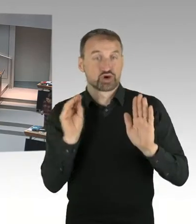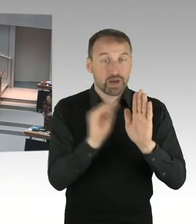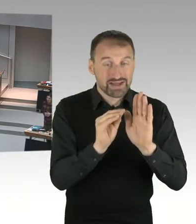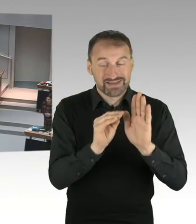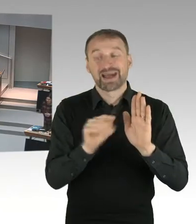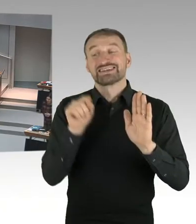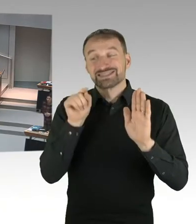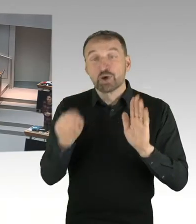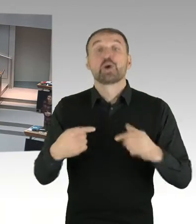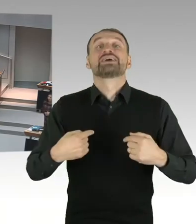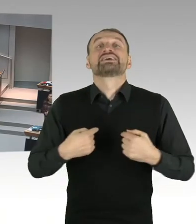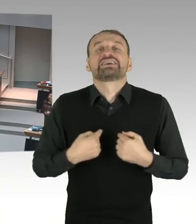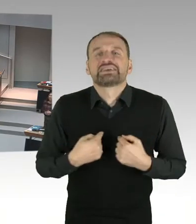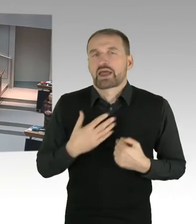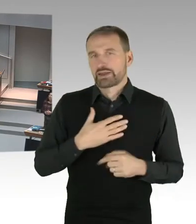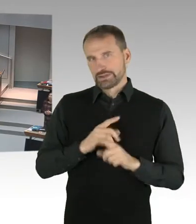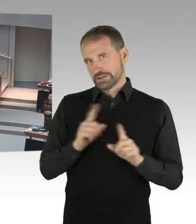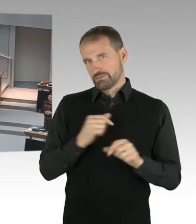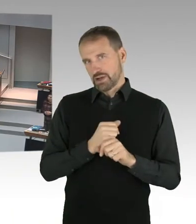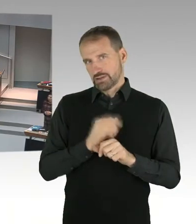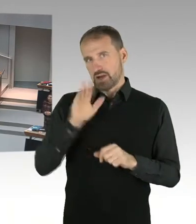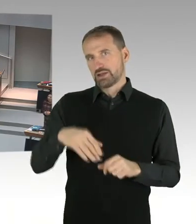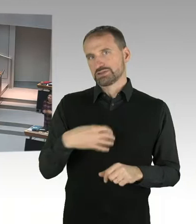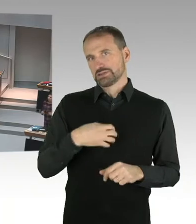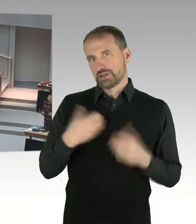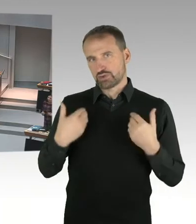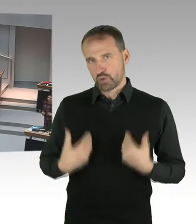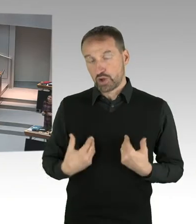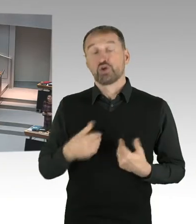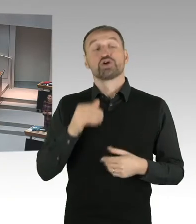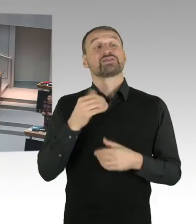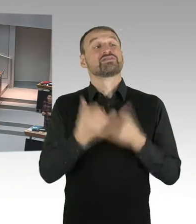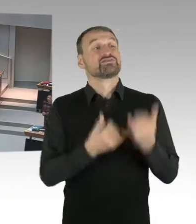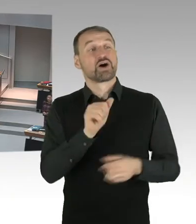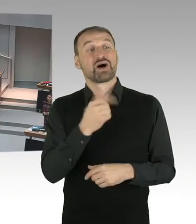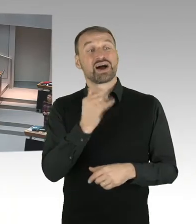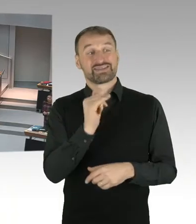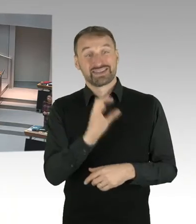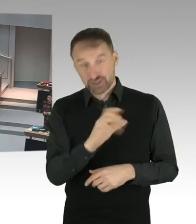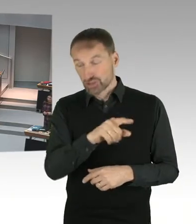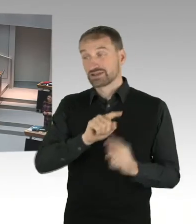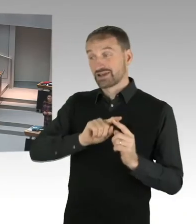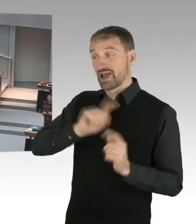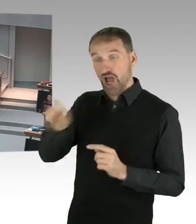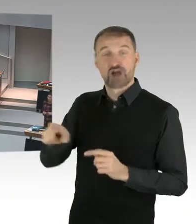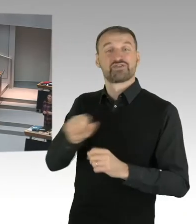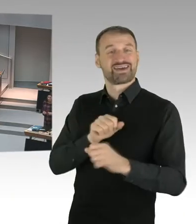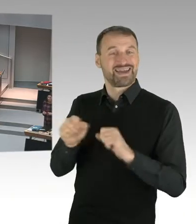Nicht in meinem Auftrag, nicht in meinem Auftrag. Ich hätte auch andere Formulierungen gewählt, das sage ich auch ganz klar an dieser Stelle.